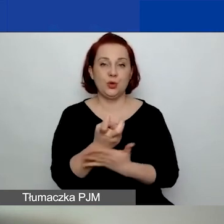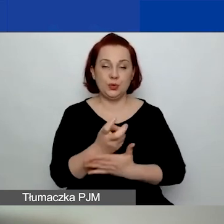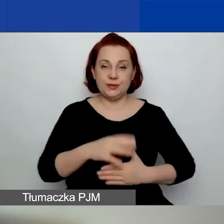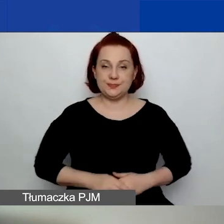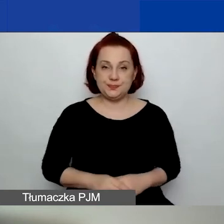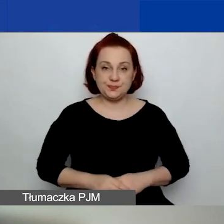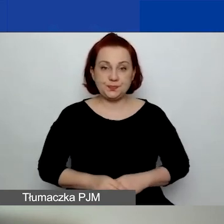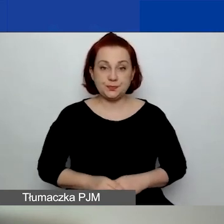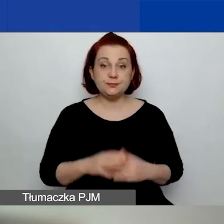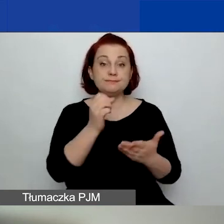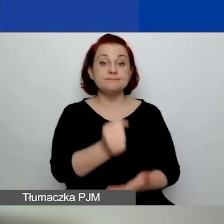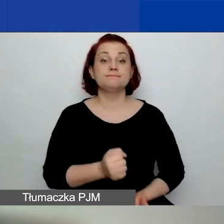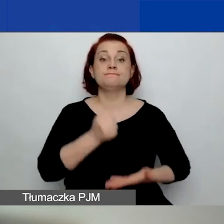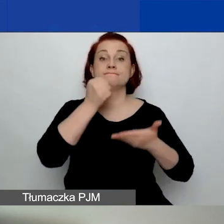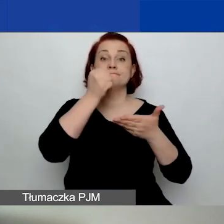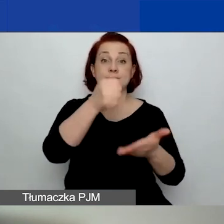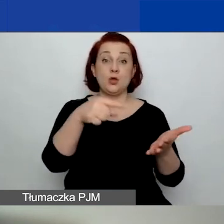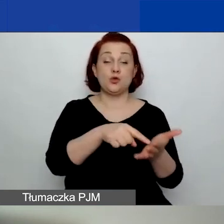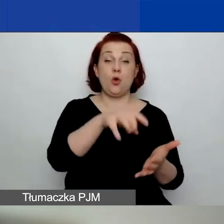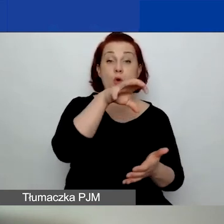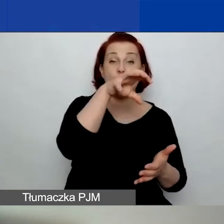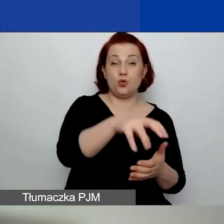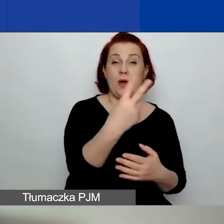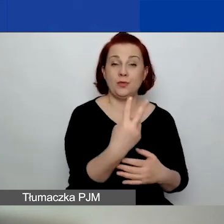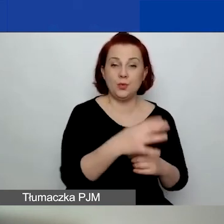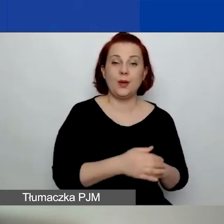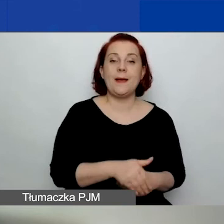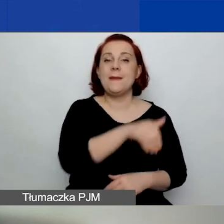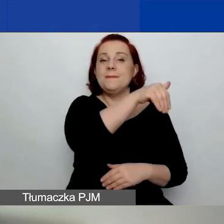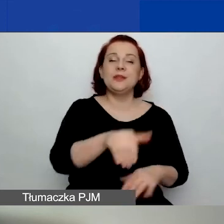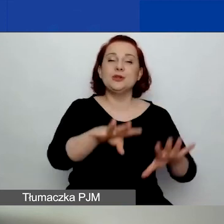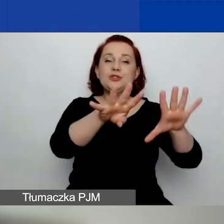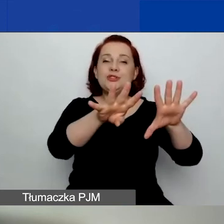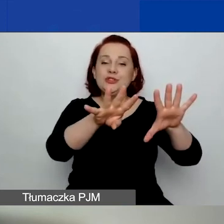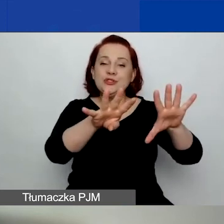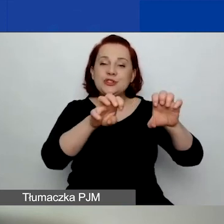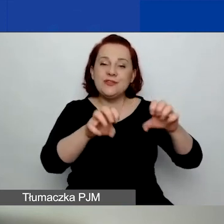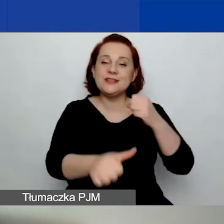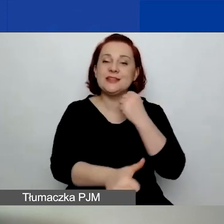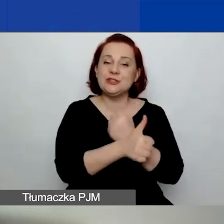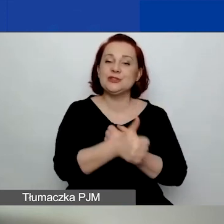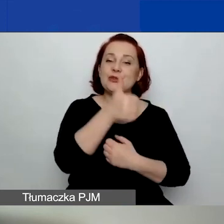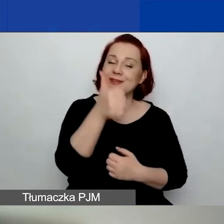Kwota przeznaczona na ten obszar to 1 961 565 euro.